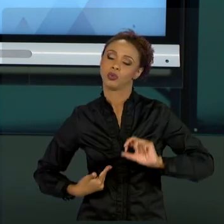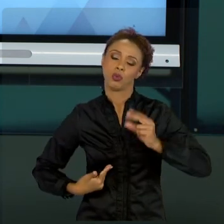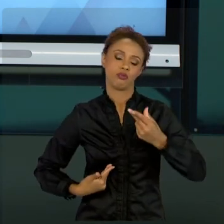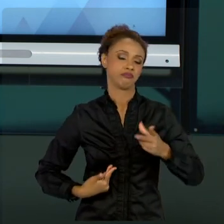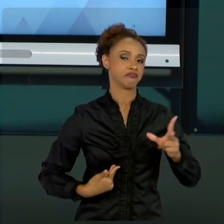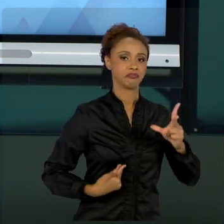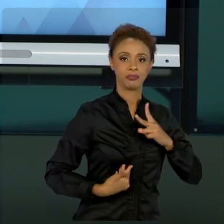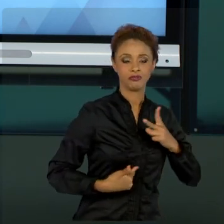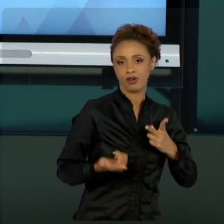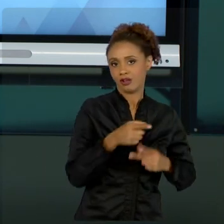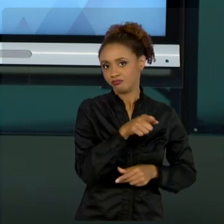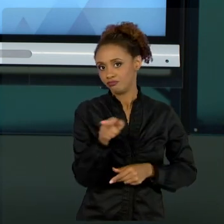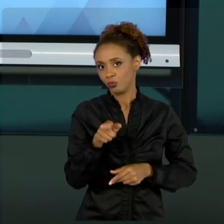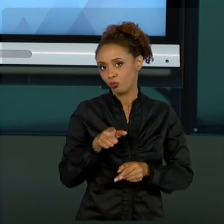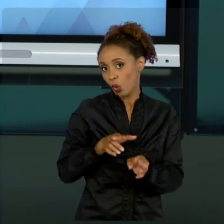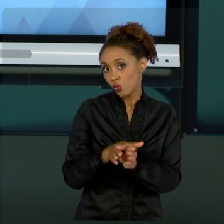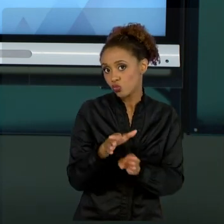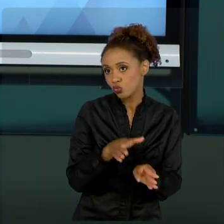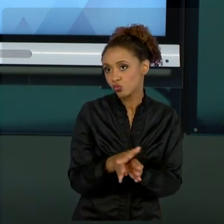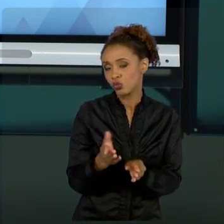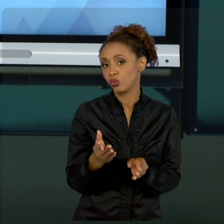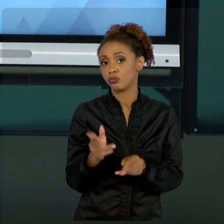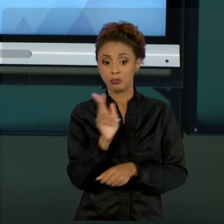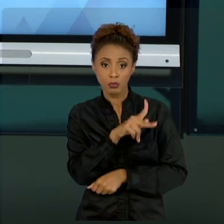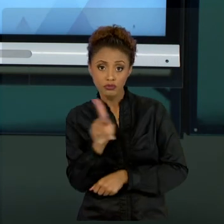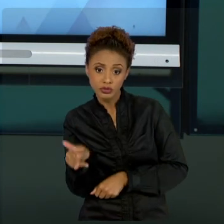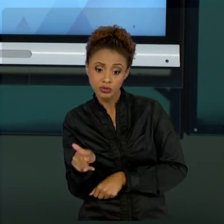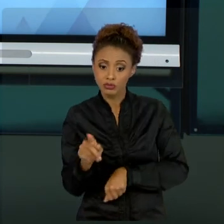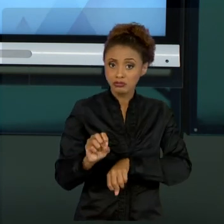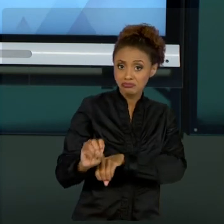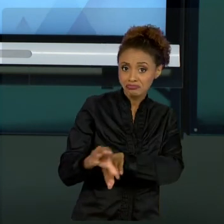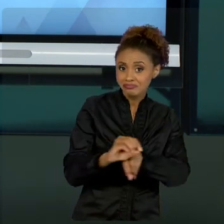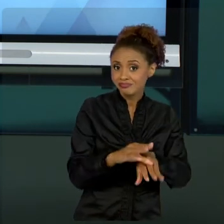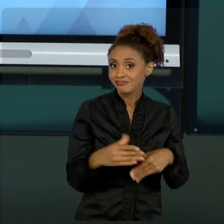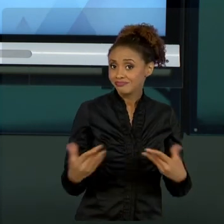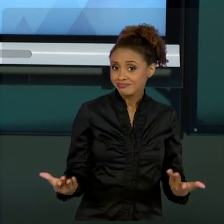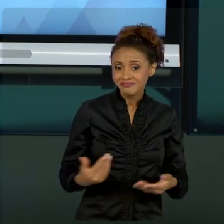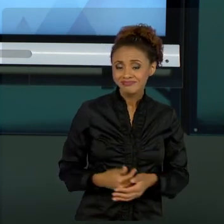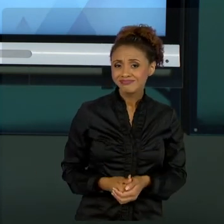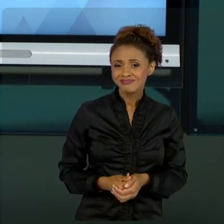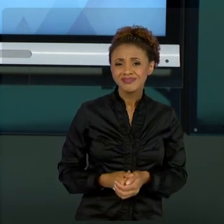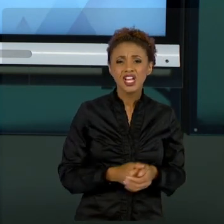UM PROFESSOR, SEJA ONDE VOCÊ ESTIVER, SAIBA QUE O